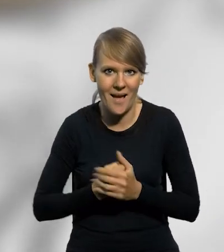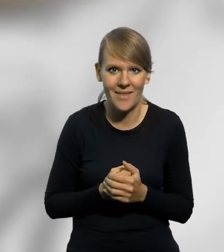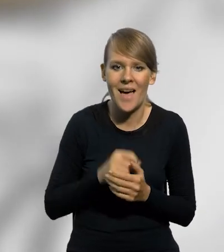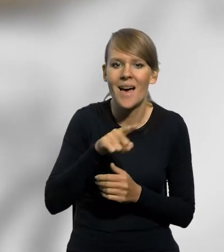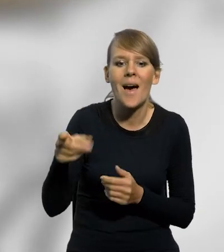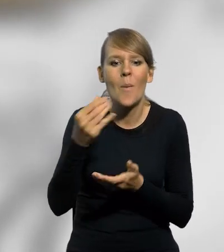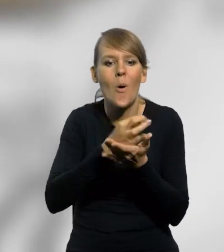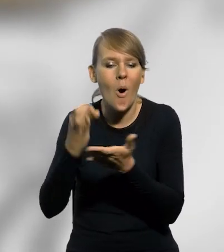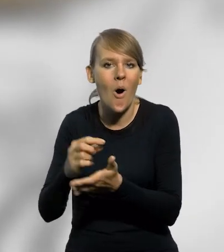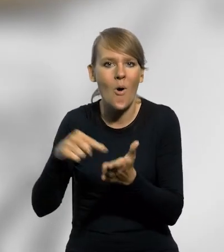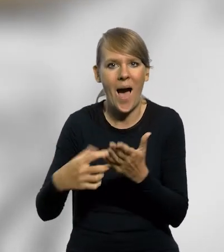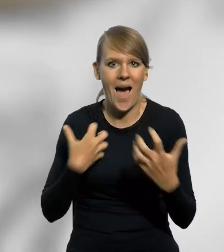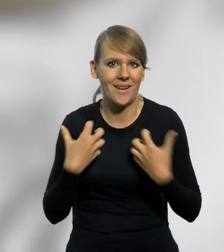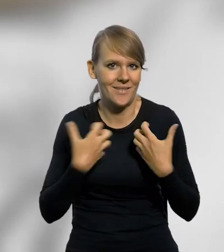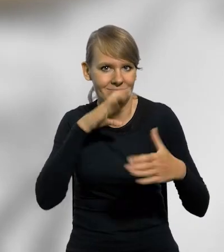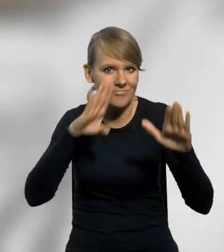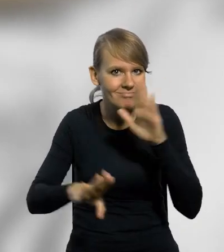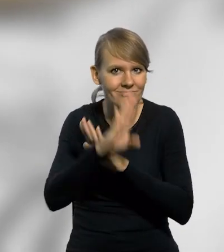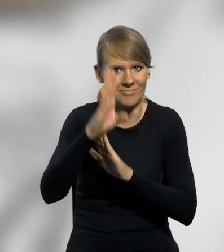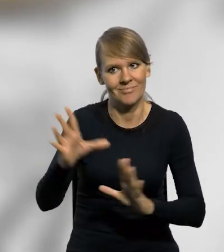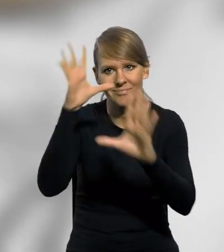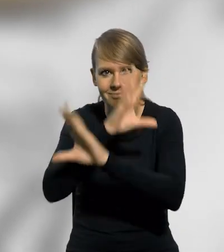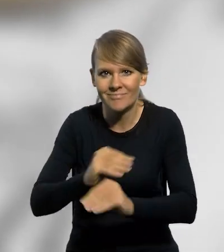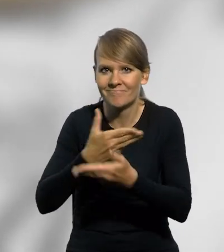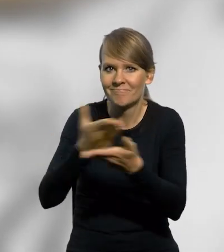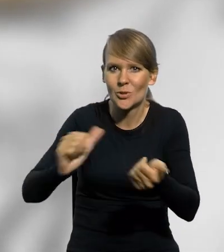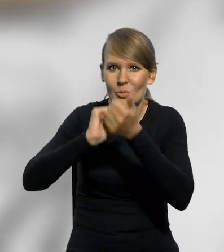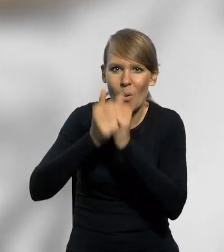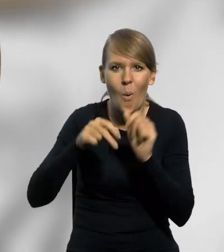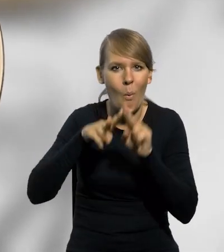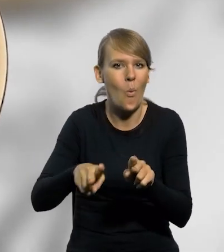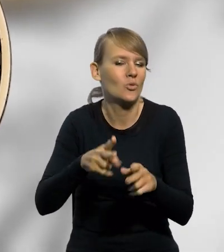Monety te są formą artystycznego wyrazu i uznania dla udziału sportowców w różnych dyscyplinach,